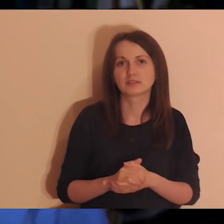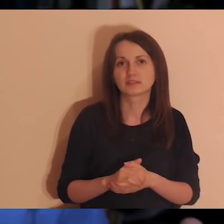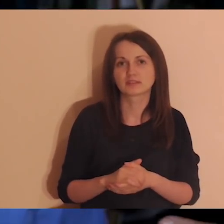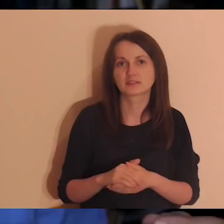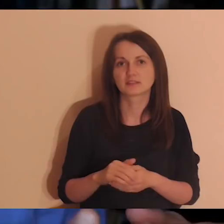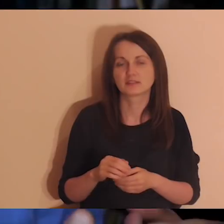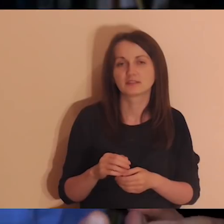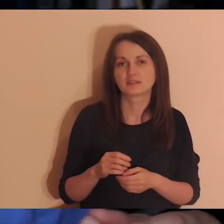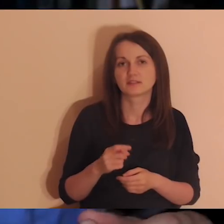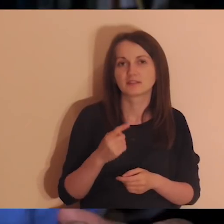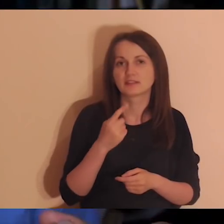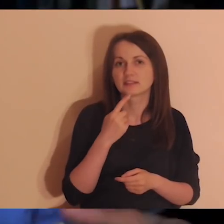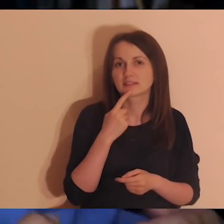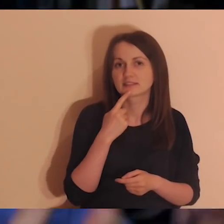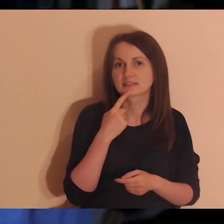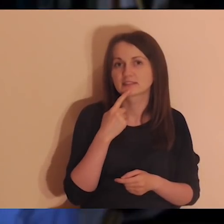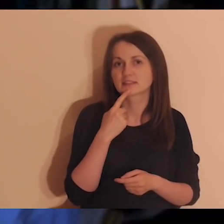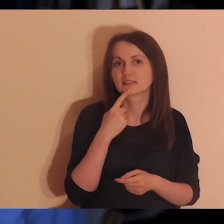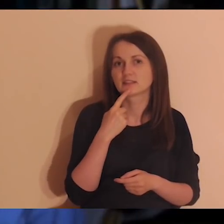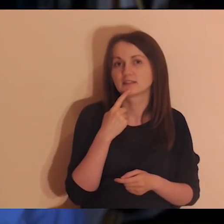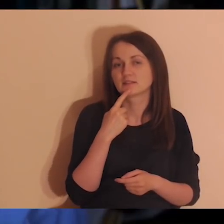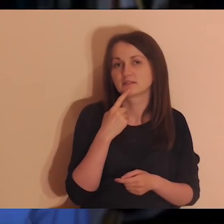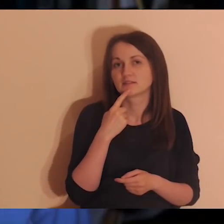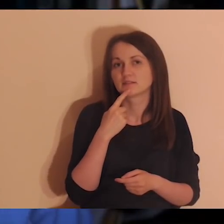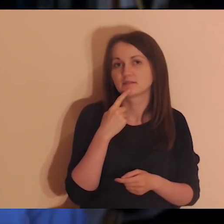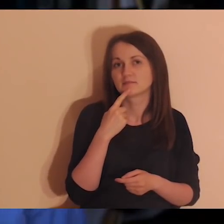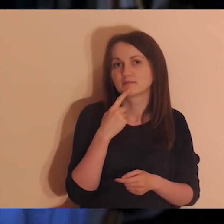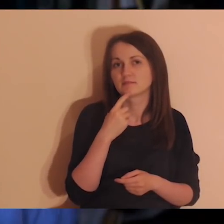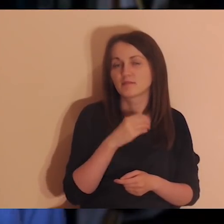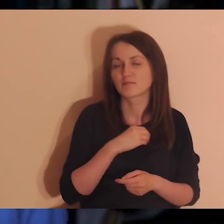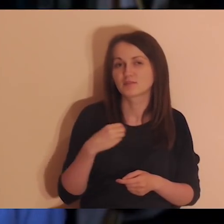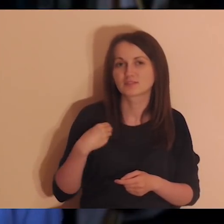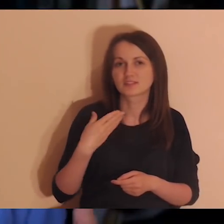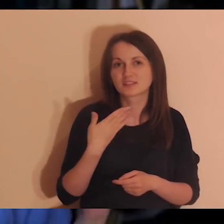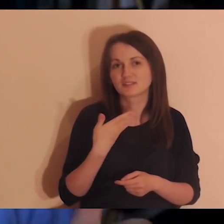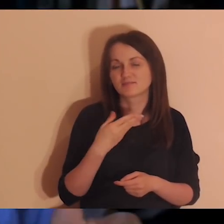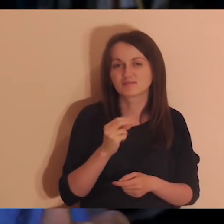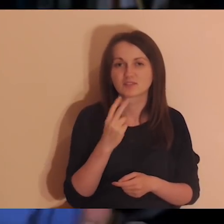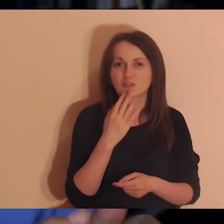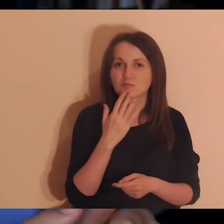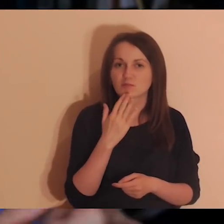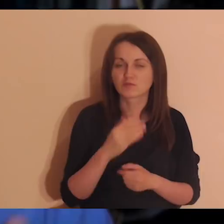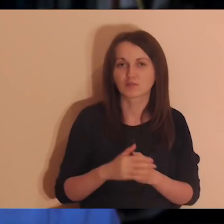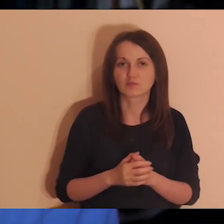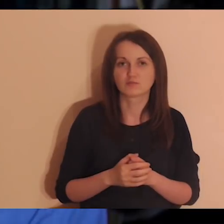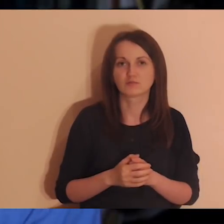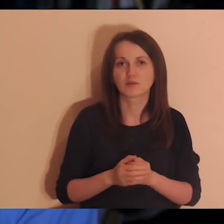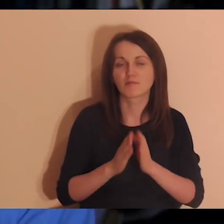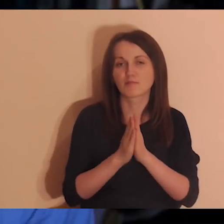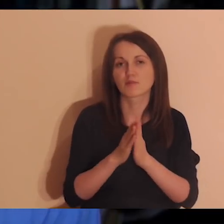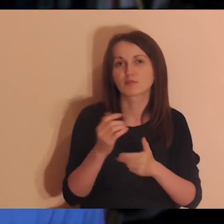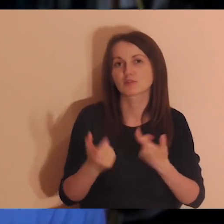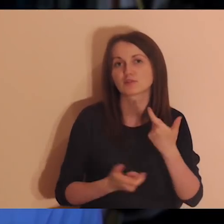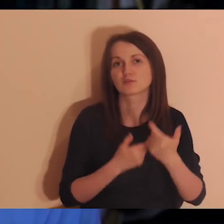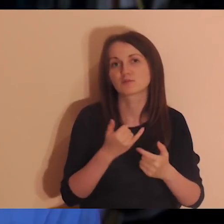zwłaszcza były to osoby mieszkające za granicą - i prosiło nas wiele razy: „Zróbcie medytacje w innych językach”.